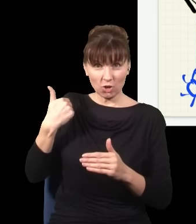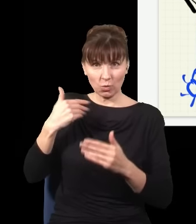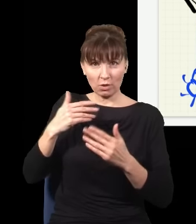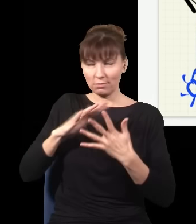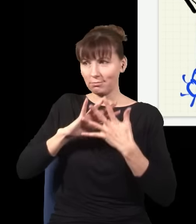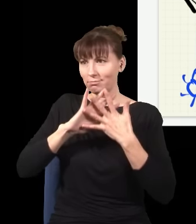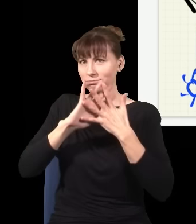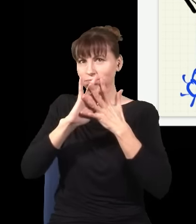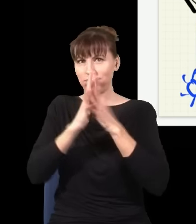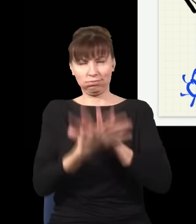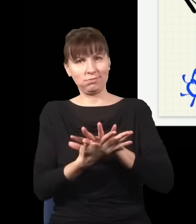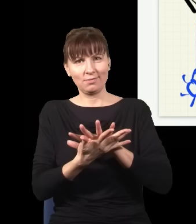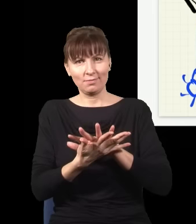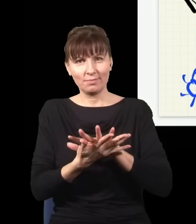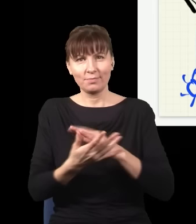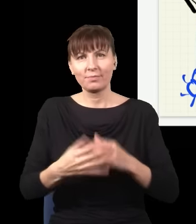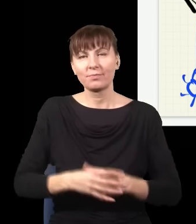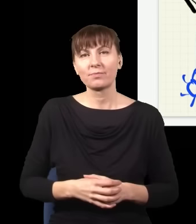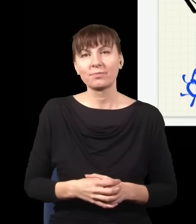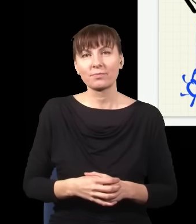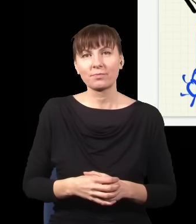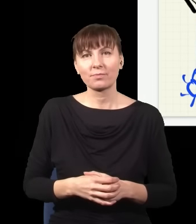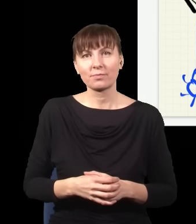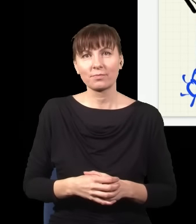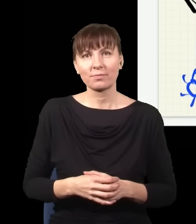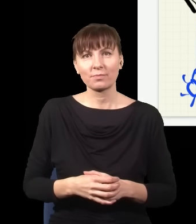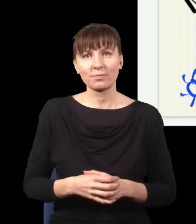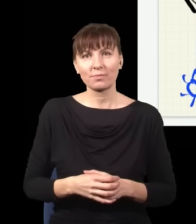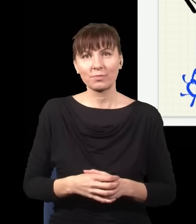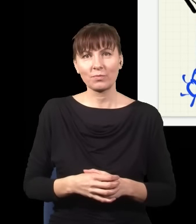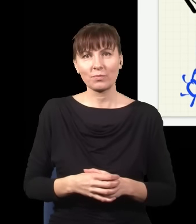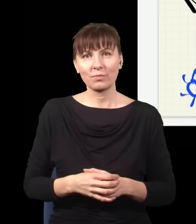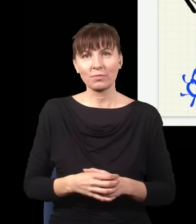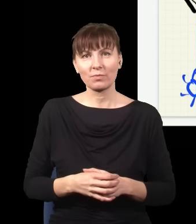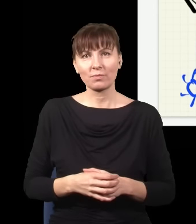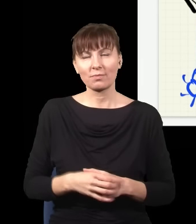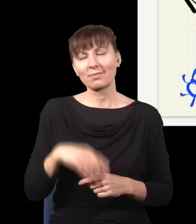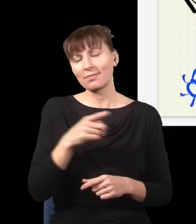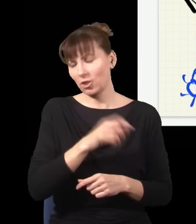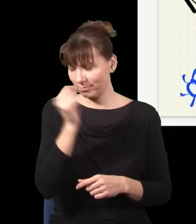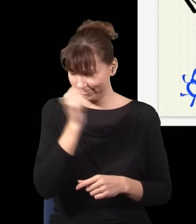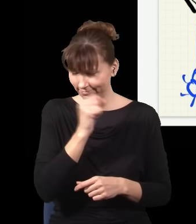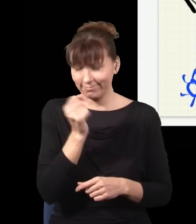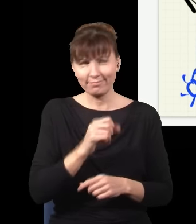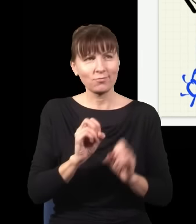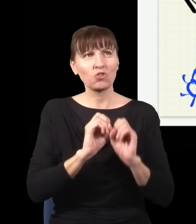tej pary fotonów. I to jest kompletna bzdura oczywiście.